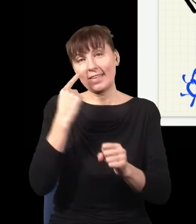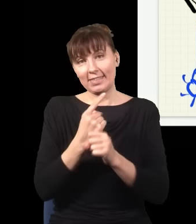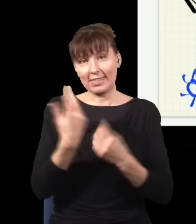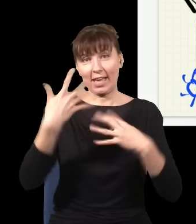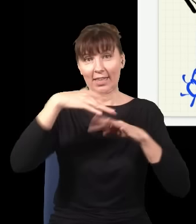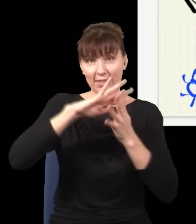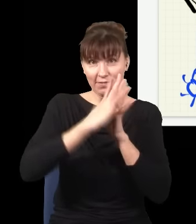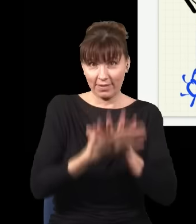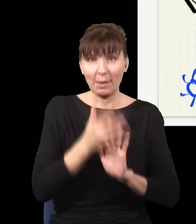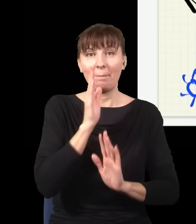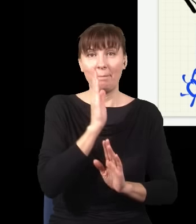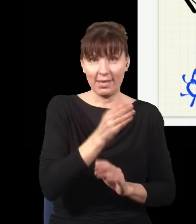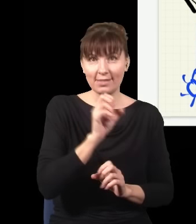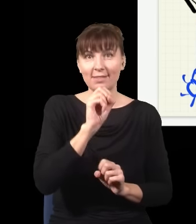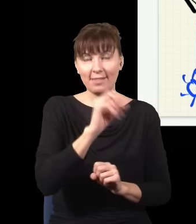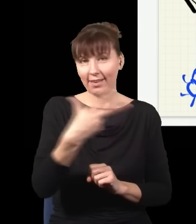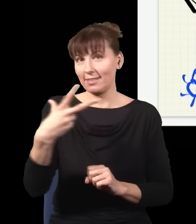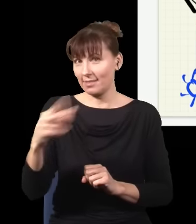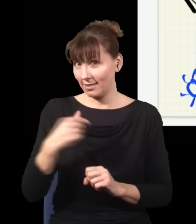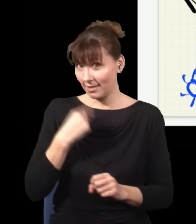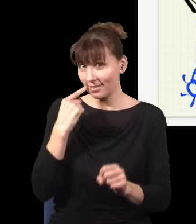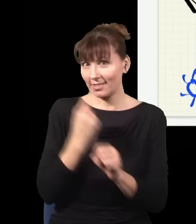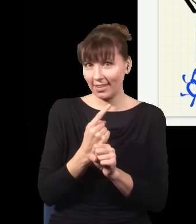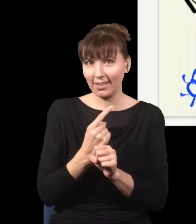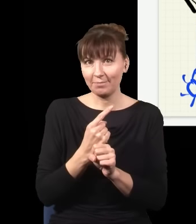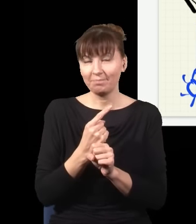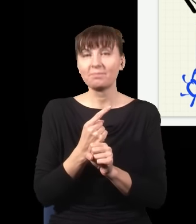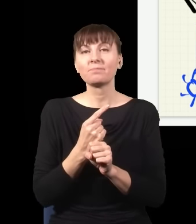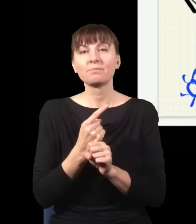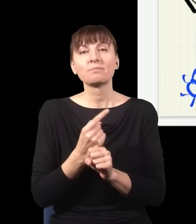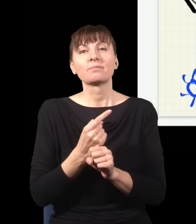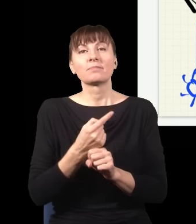i w związku z tym interpretacja jest taka: Aha, to ja decydując się, czy wsuwam ten kawałek szkła,